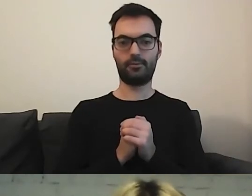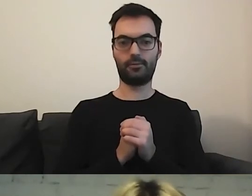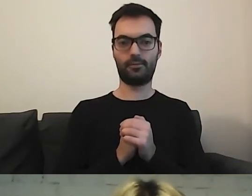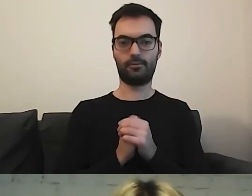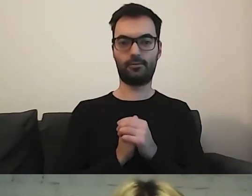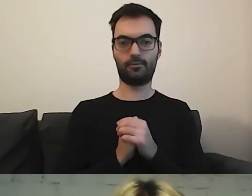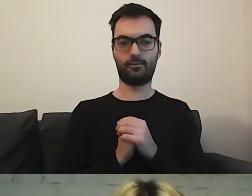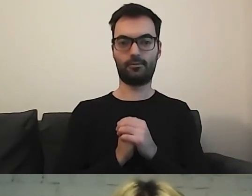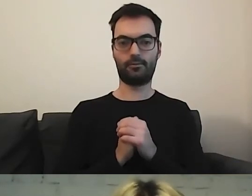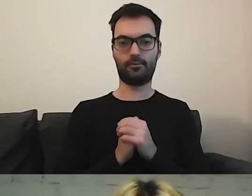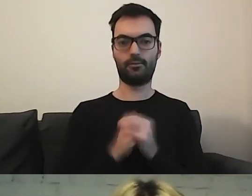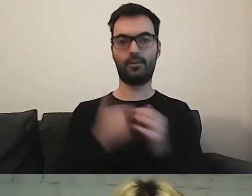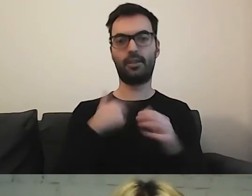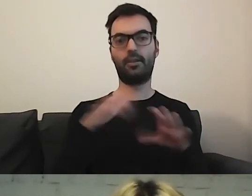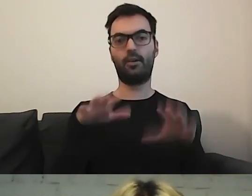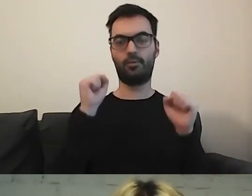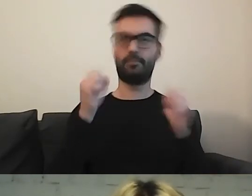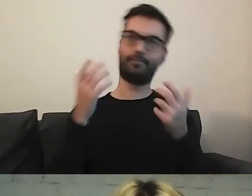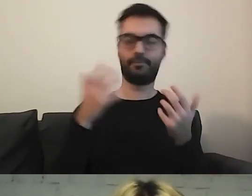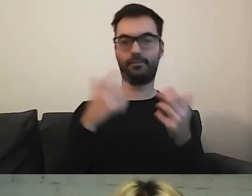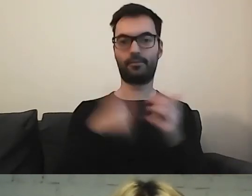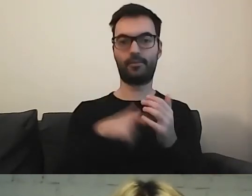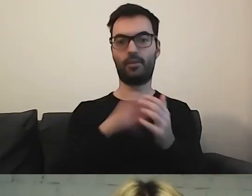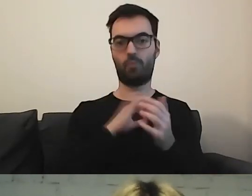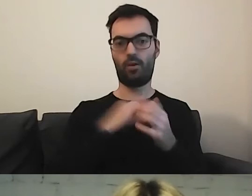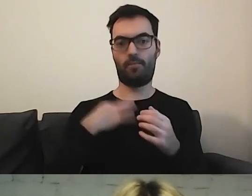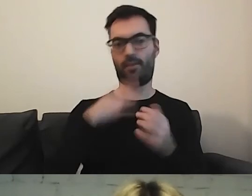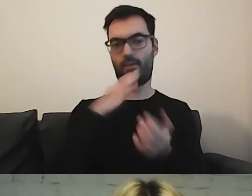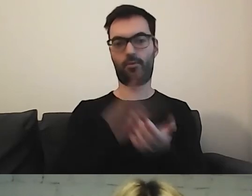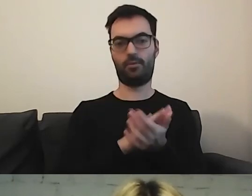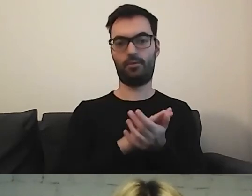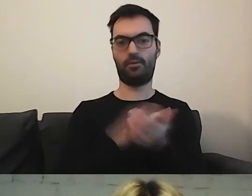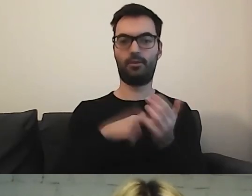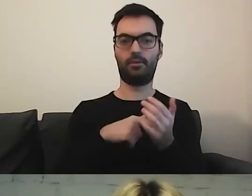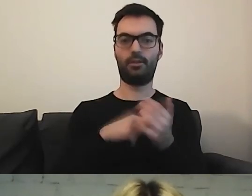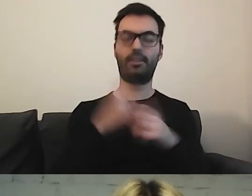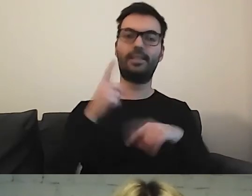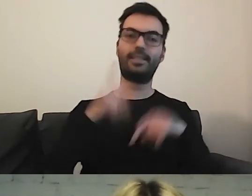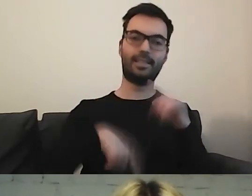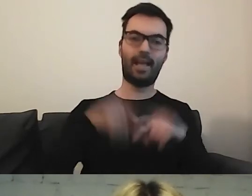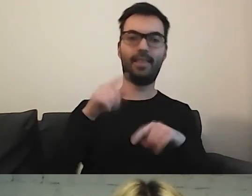Ja to odbieram - to moje osobiste zdanie - że to jest standard pisania informacji